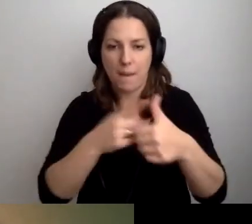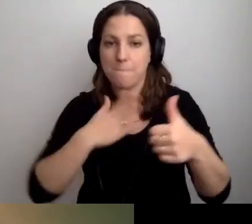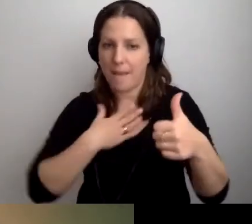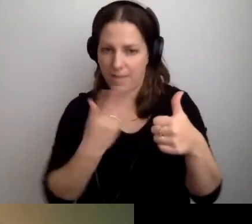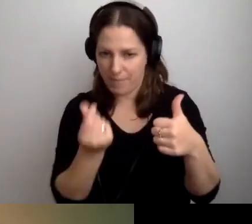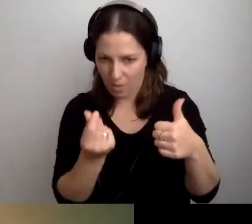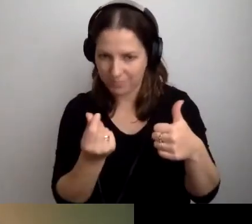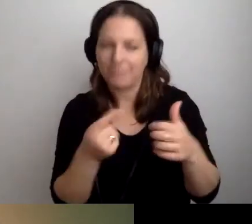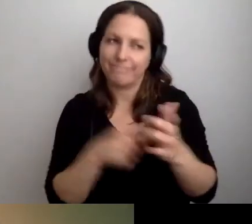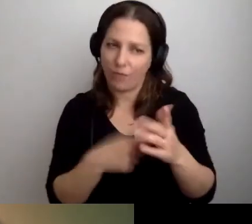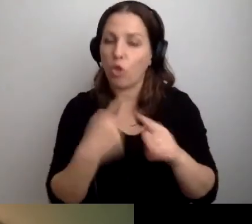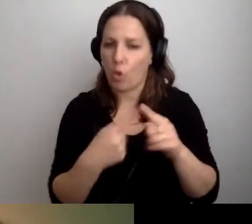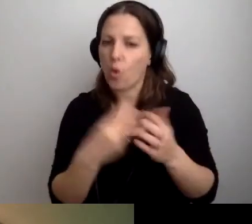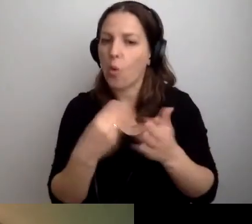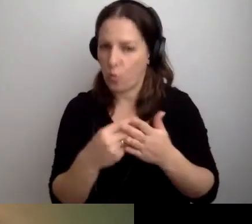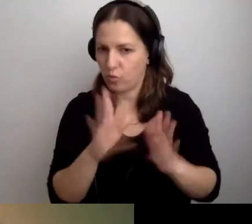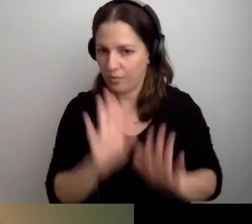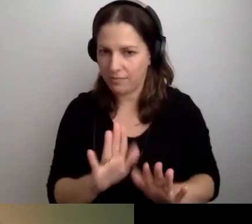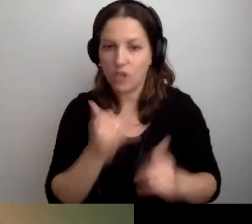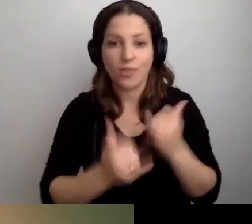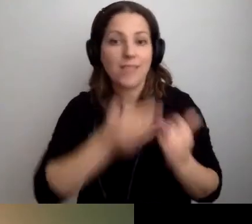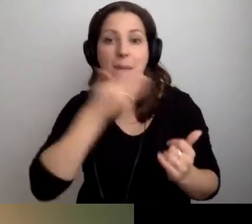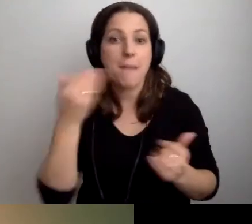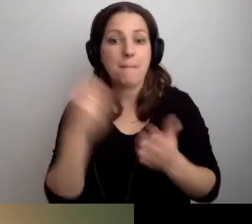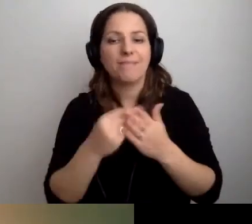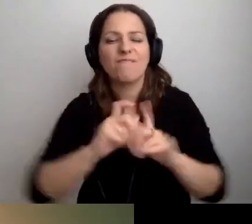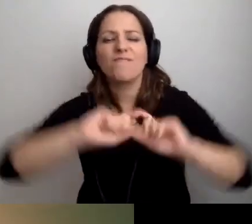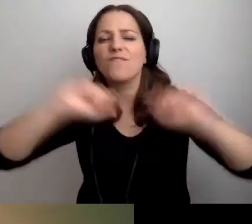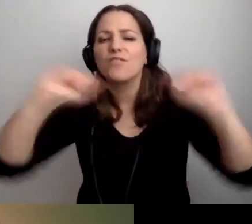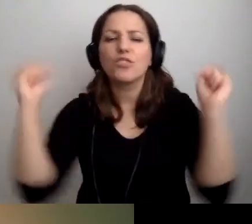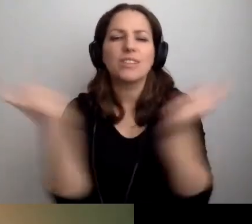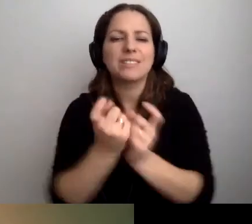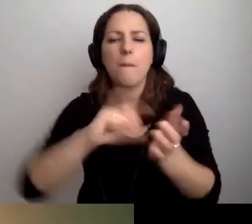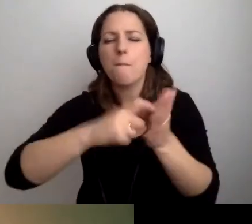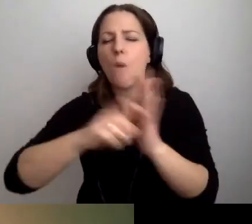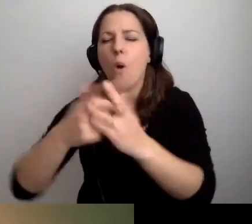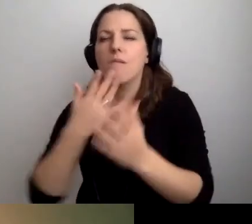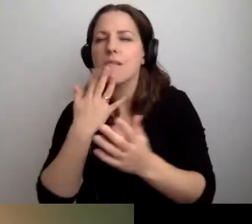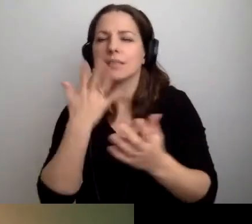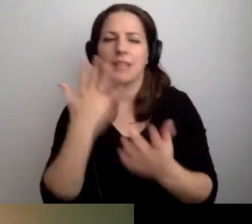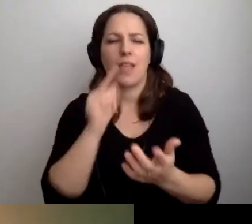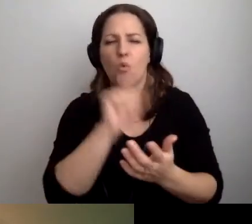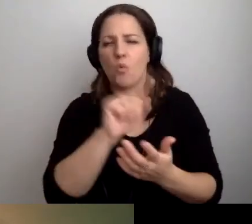To jednak trochę kosztuje. Jeśli nie ma pieniędzy na wszystkie pokoje, gdzie chcielibyśmy zainstalować pętlę,